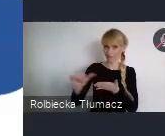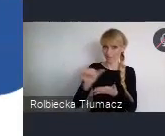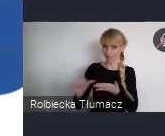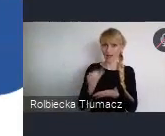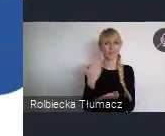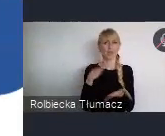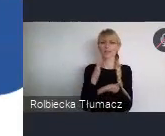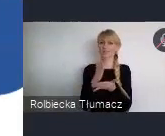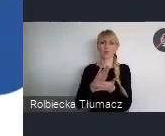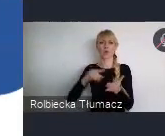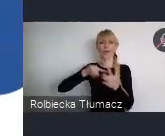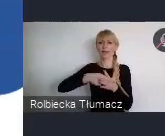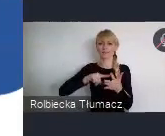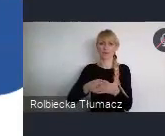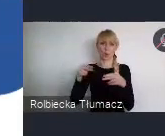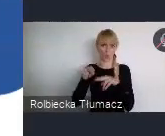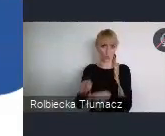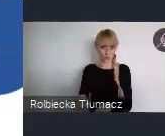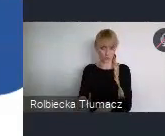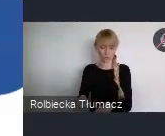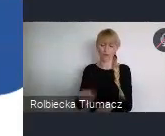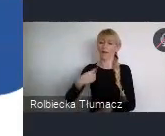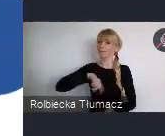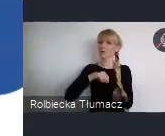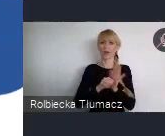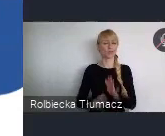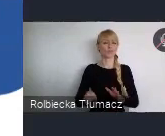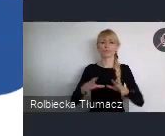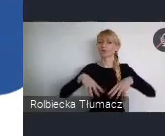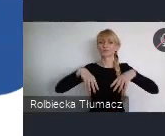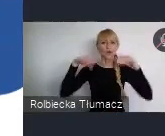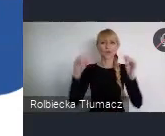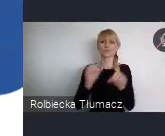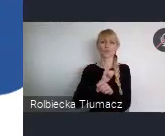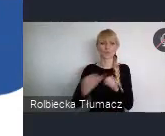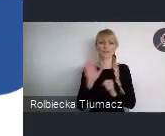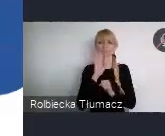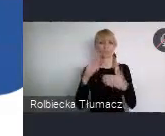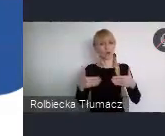Od początku naszych przygotowań, wychodzimy z otwartymi rękami do szerokiego grona osób i organizacji.